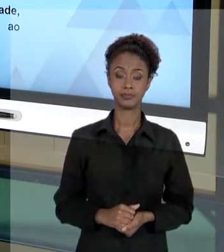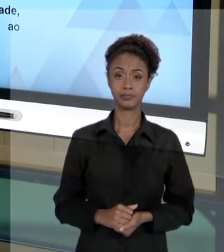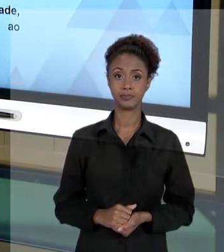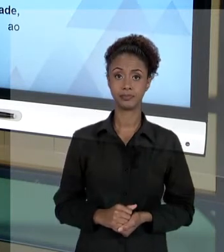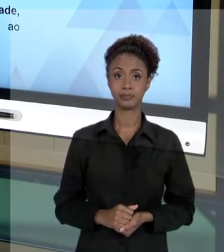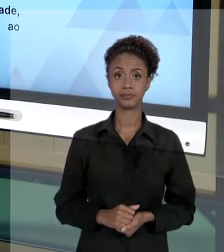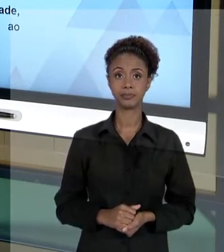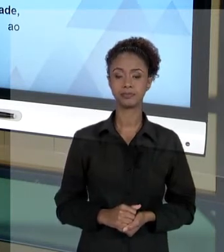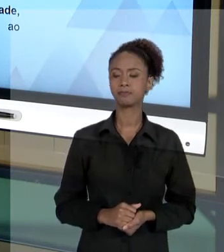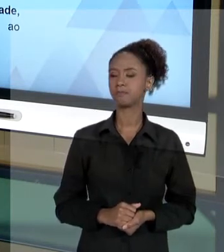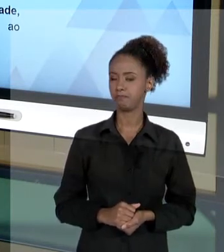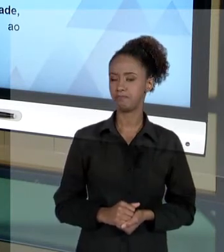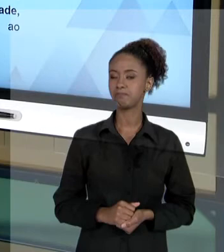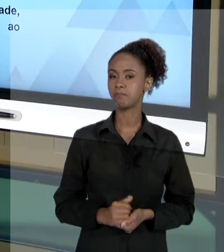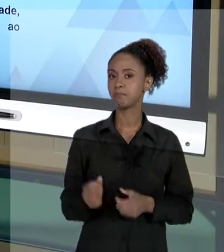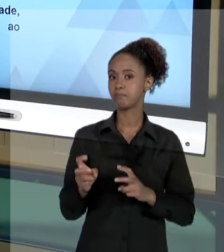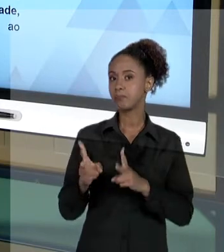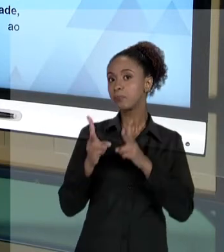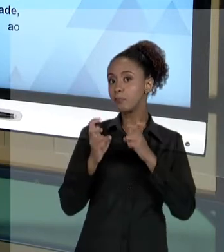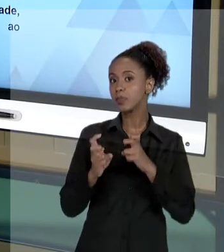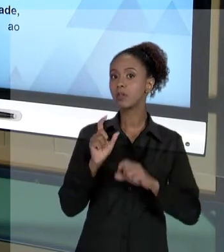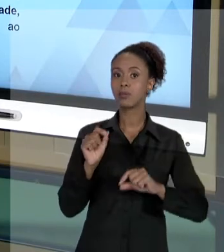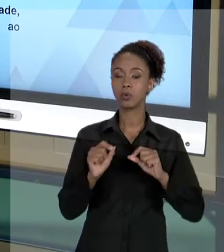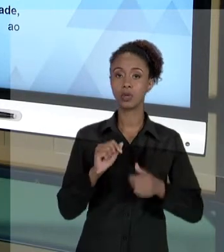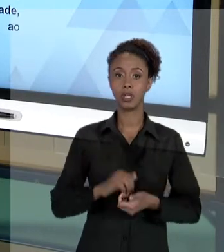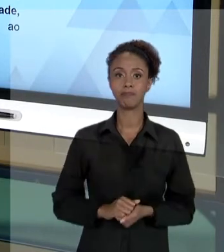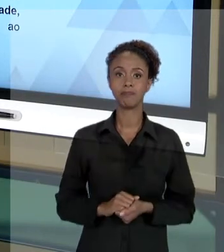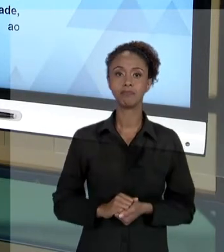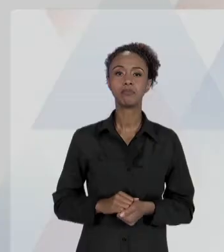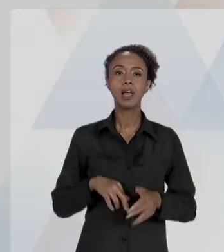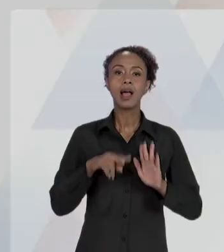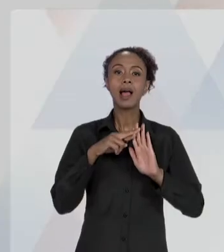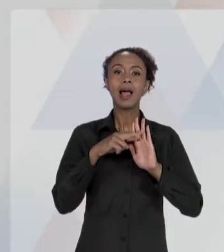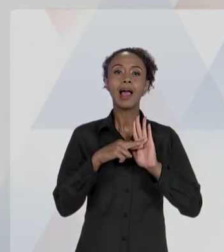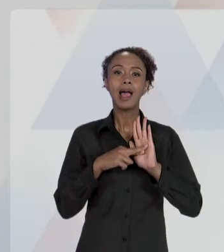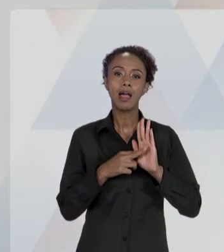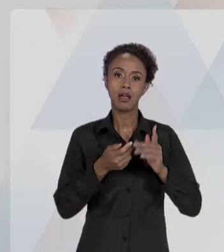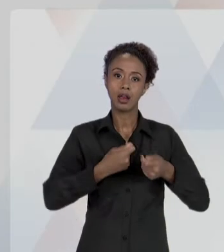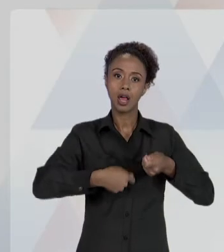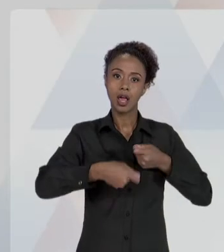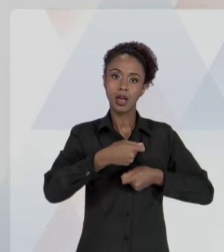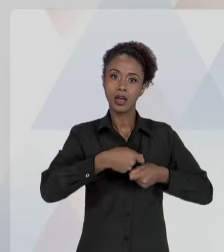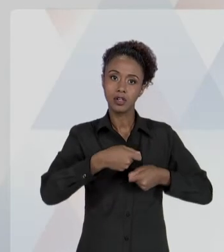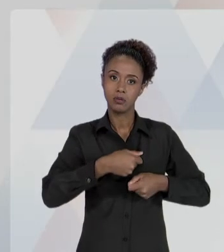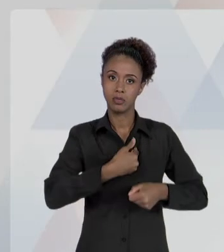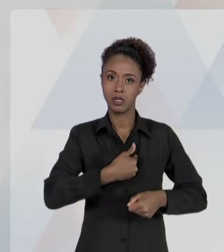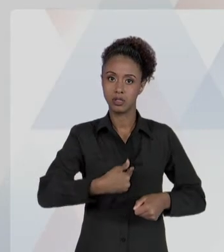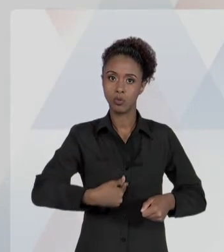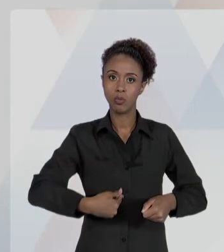[RAFAEL] VEJA BEM, "OS PRINCÍPIOS DA ADMINISTRAÇÃO PÚBLICA COMO INSTRUMENTO DE PROTEÇÃO DO SERVIDOR E DA ORGANIZAÇÃO PÚBLICA".